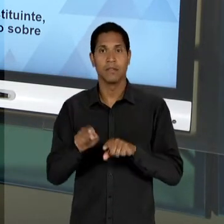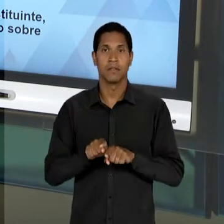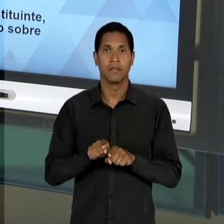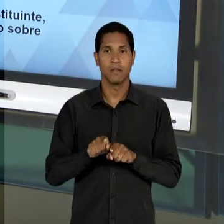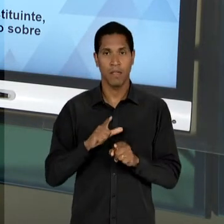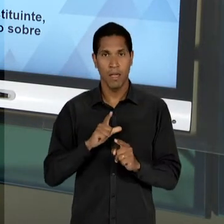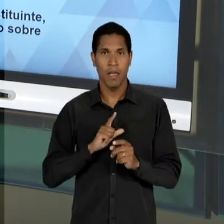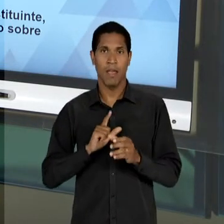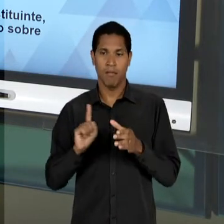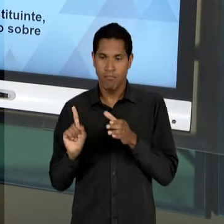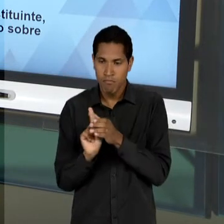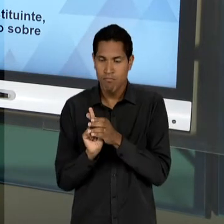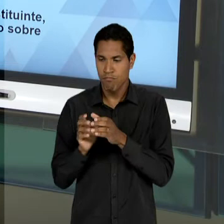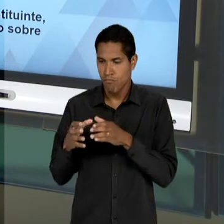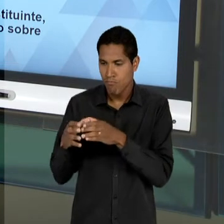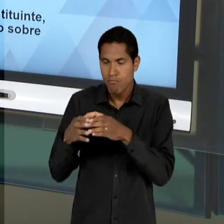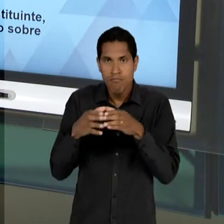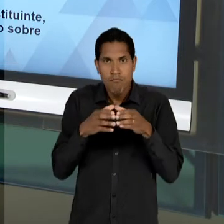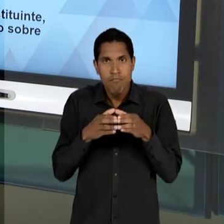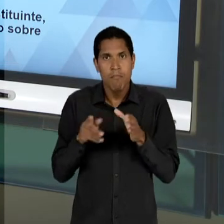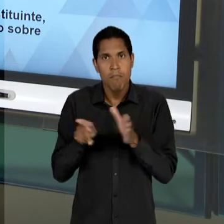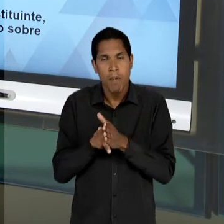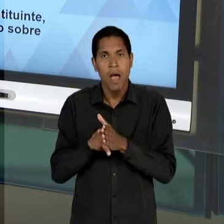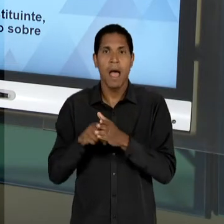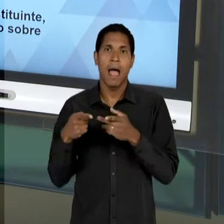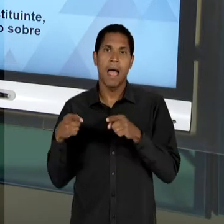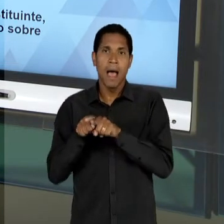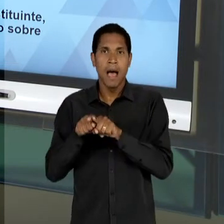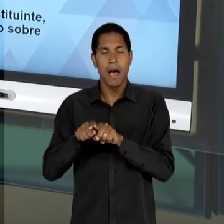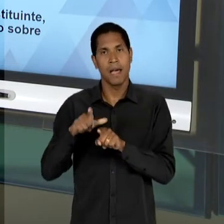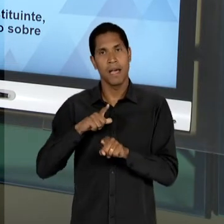CONSTITUIÇÃO QUE VAI SER PROMULGADO EM 46 E MESMO